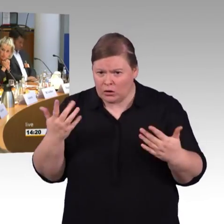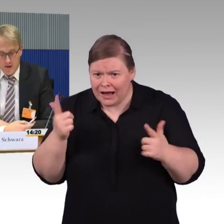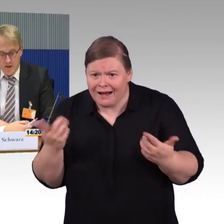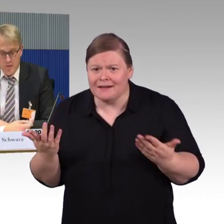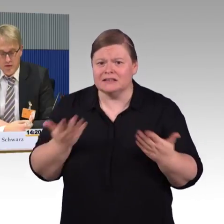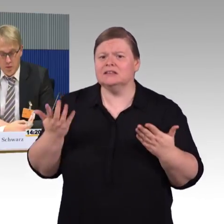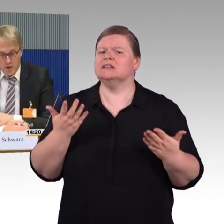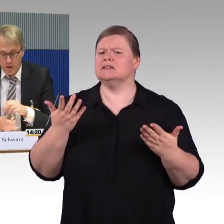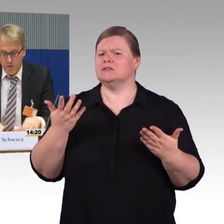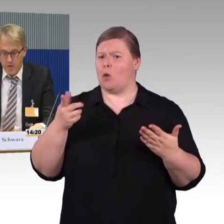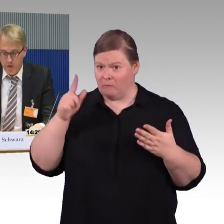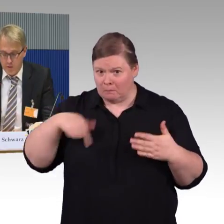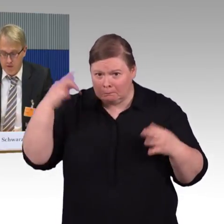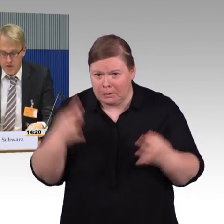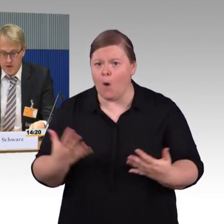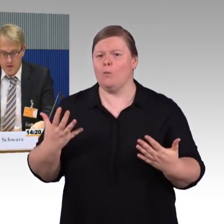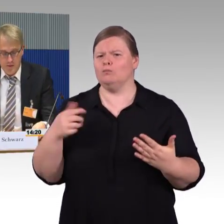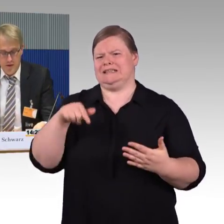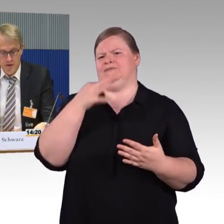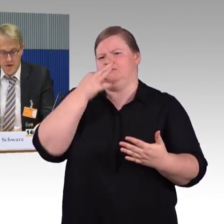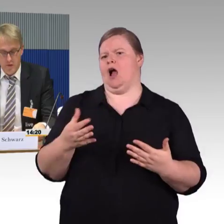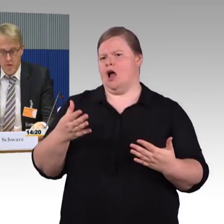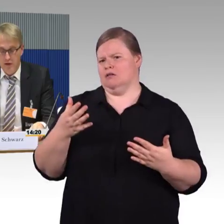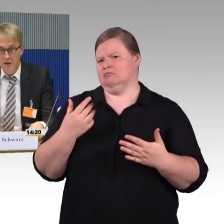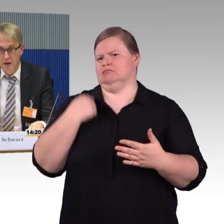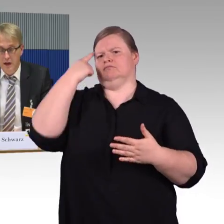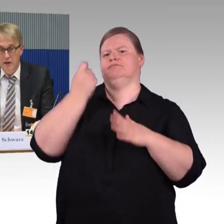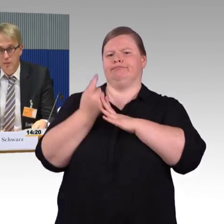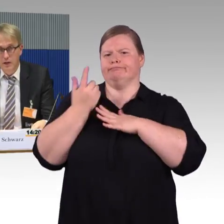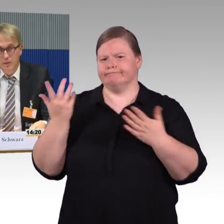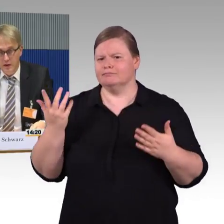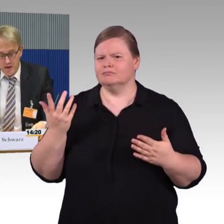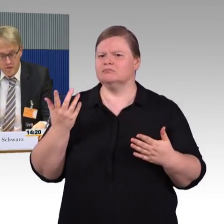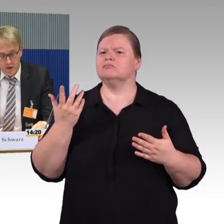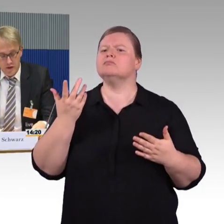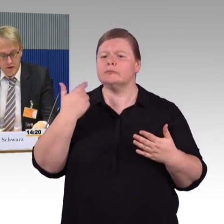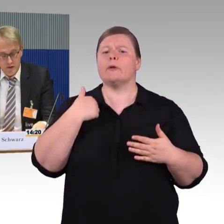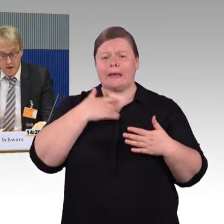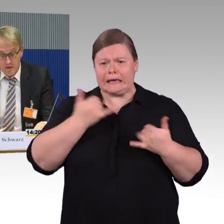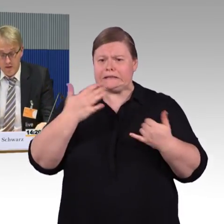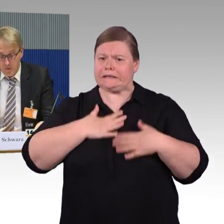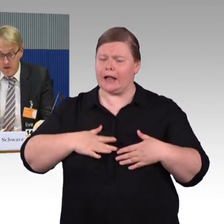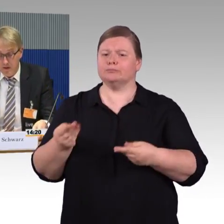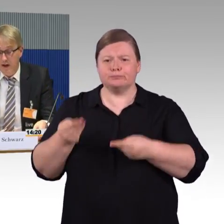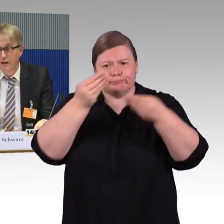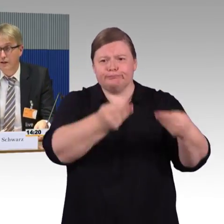Ich nehme Bezug auf unsere Stellungnahme, die Ihnen ja auch vorliegt. Zum Thema Barrierefreiheit, es hat sich viel getan,